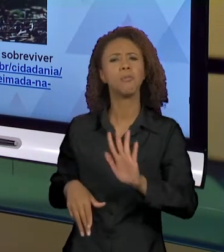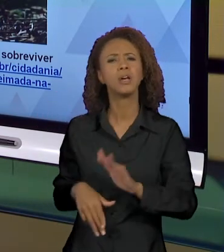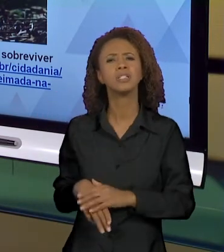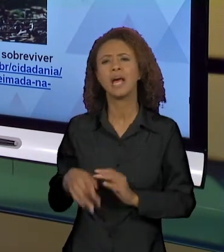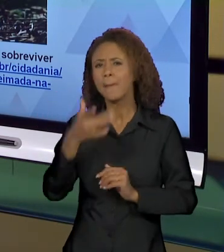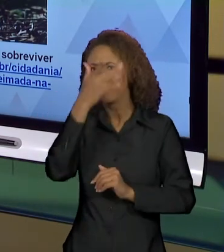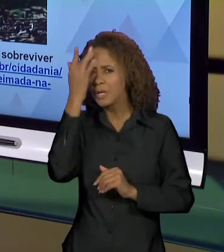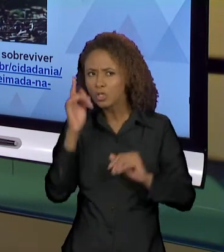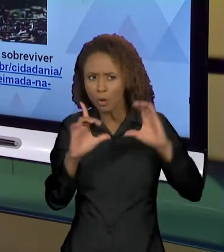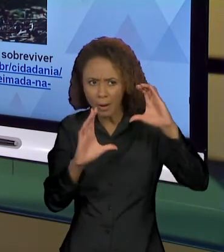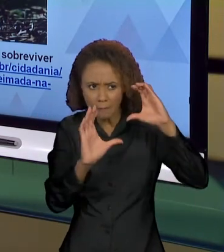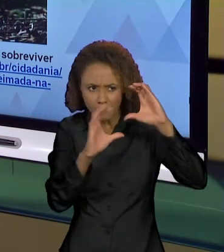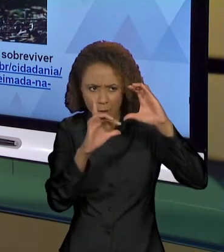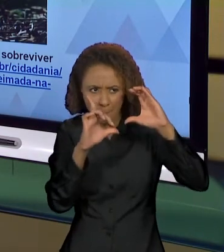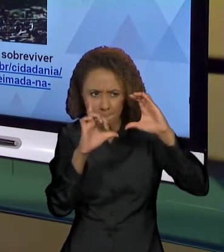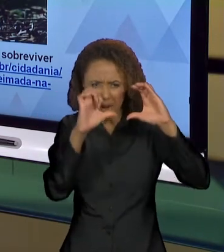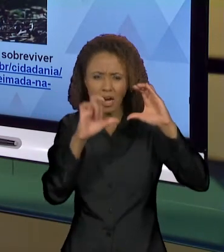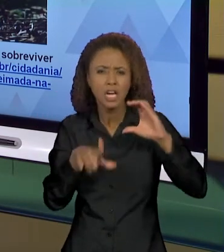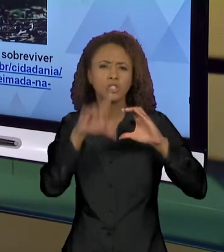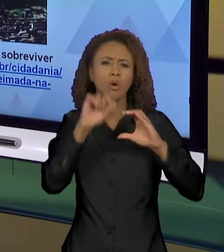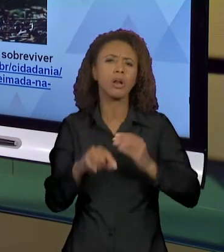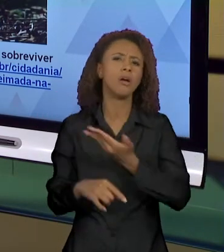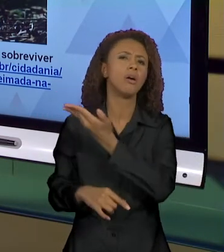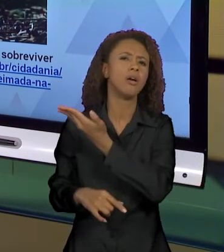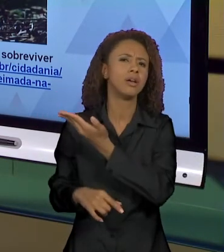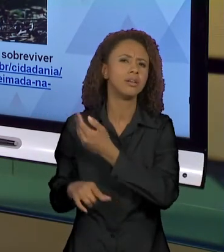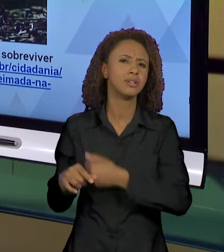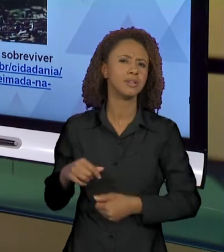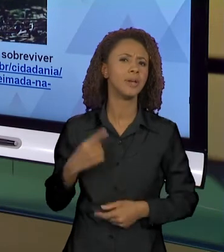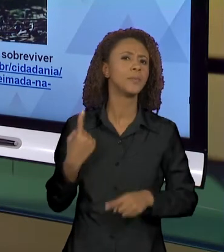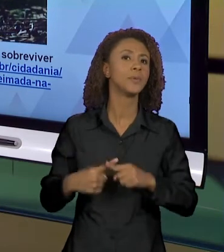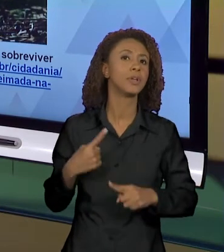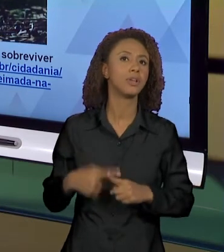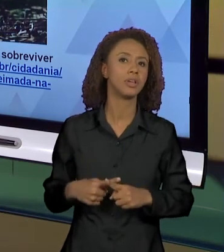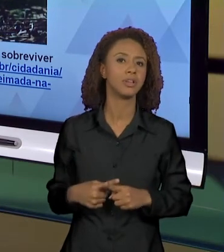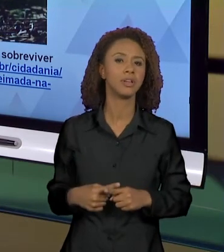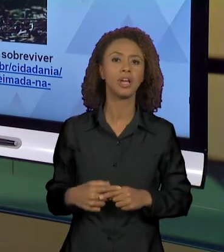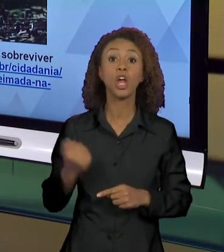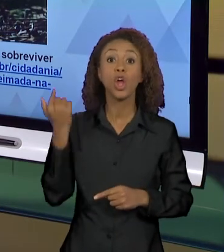ESSA? POR QUE QUE ELE CONSEGUIU PEGAR JUSTAMENTE